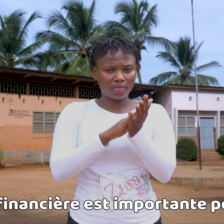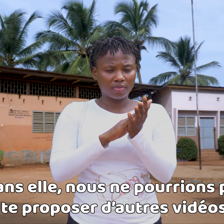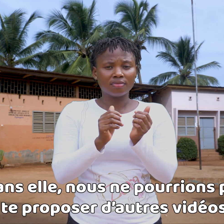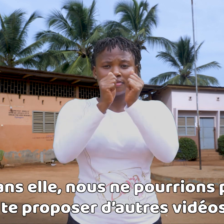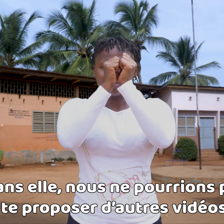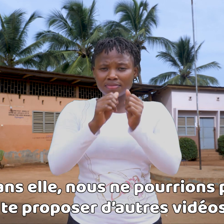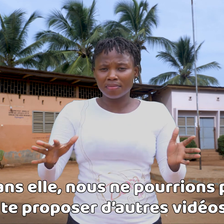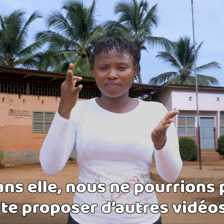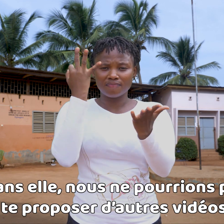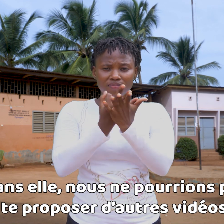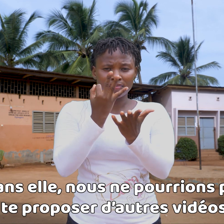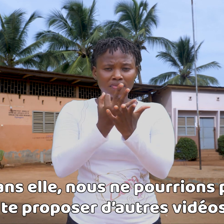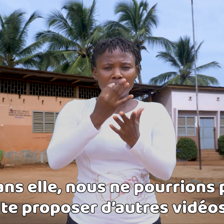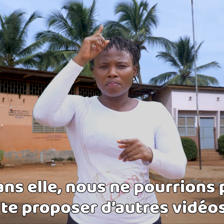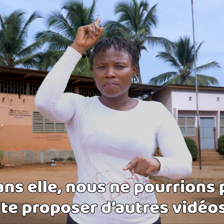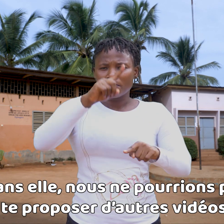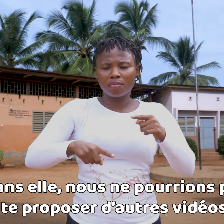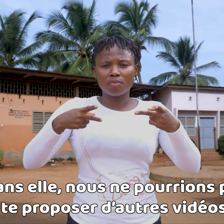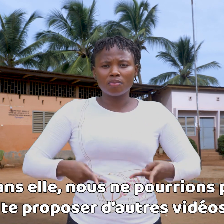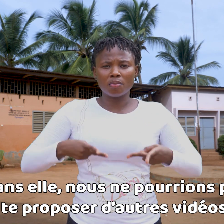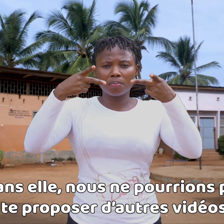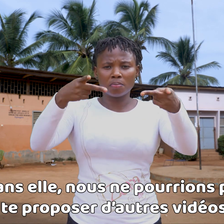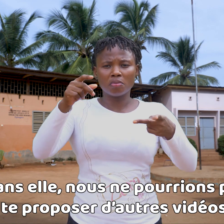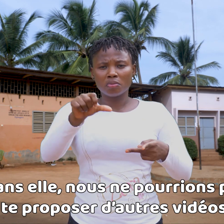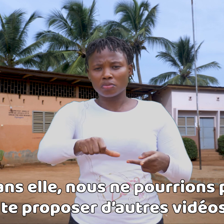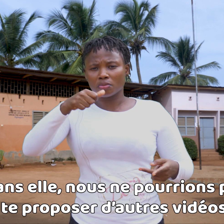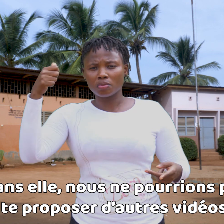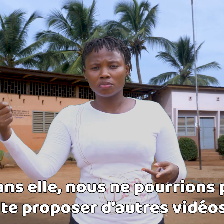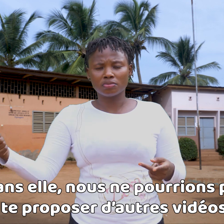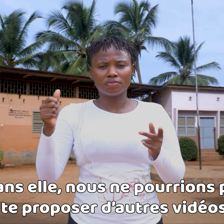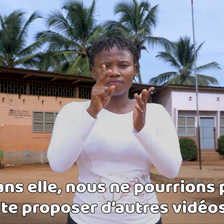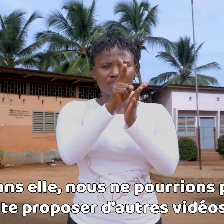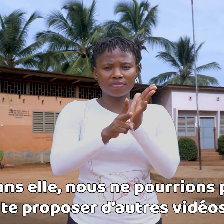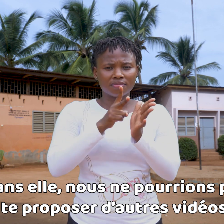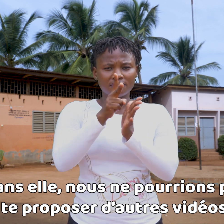Sin ella, nos sería imposible proponerte otros vídeos.